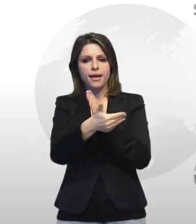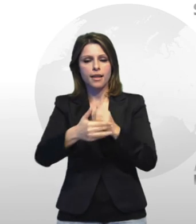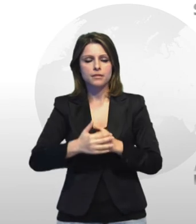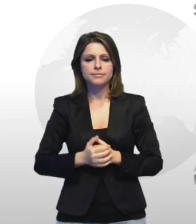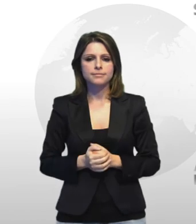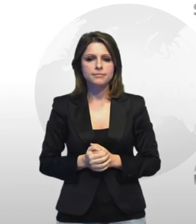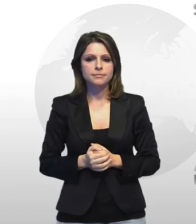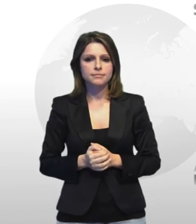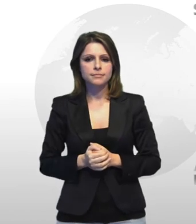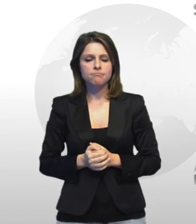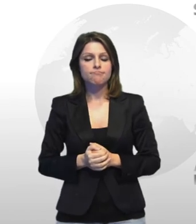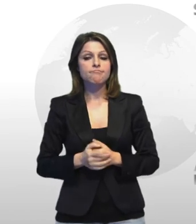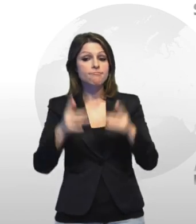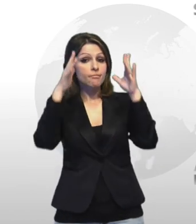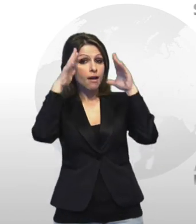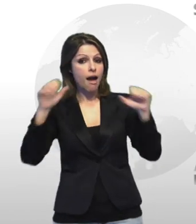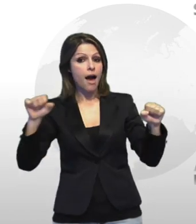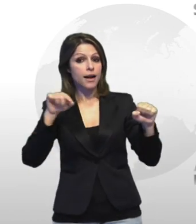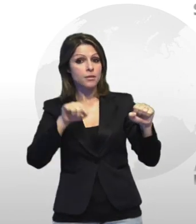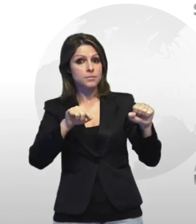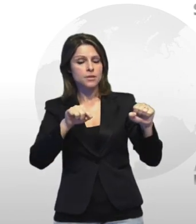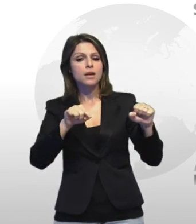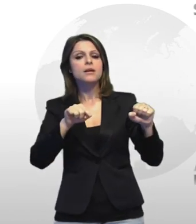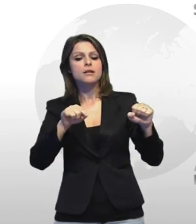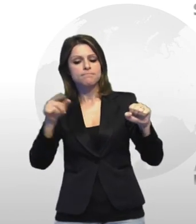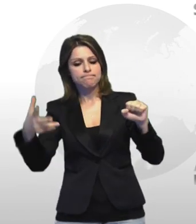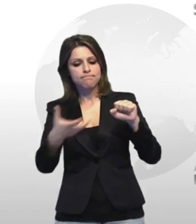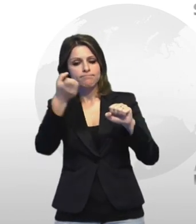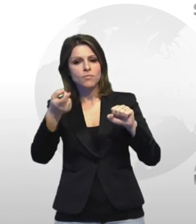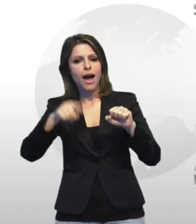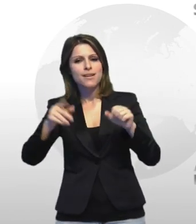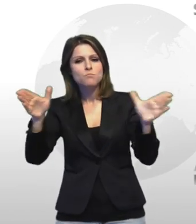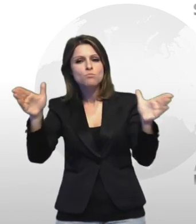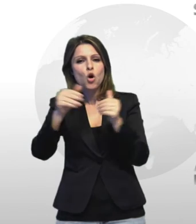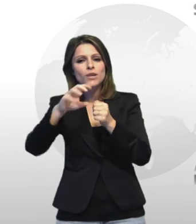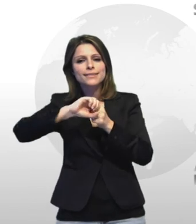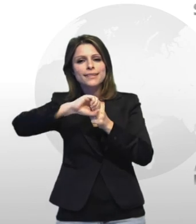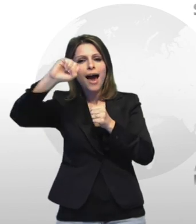i militari hanno trovato anche una mortaio in metallo alto 50 centimetri